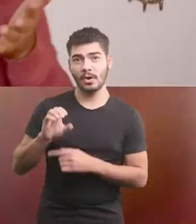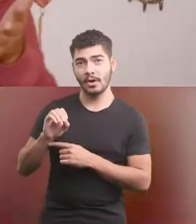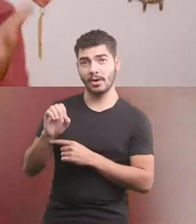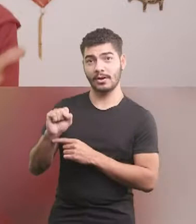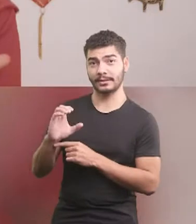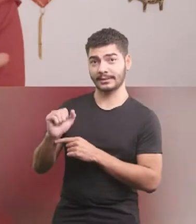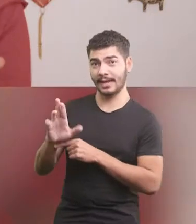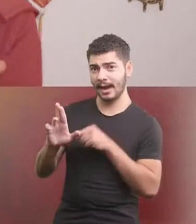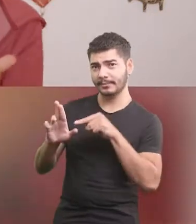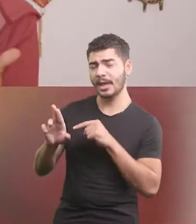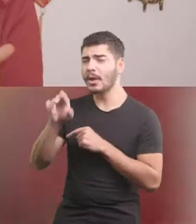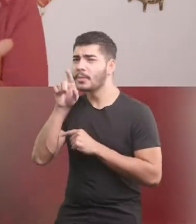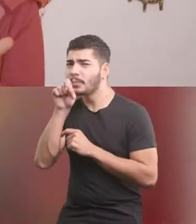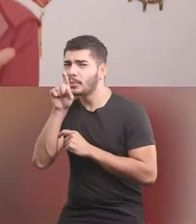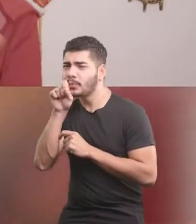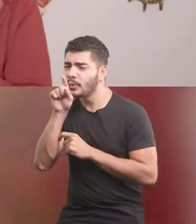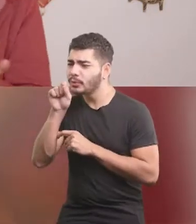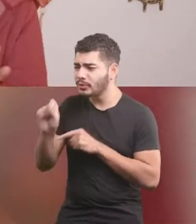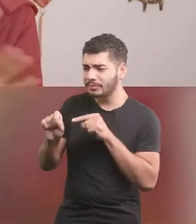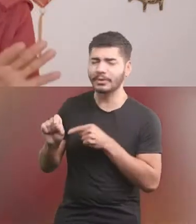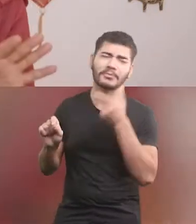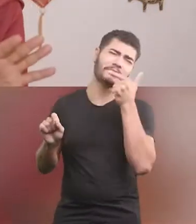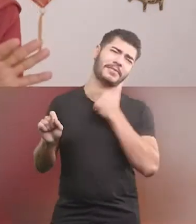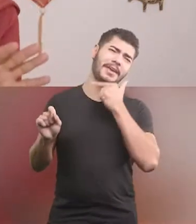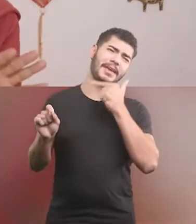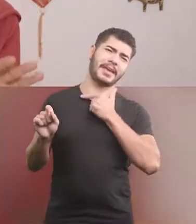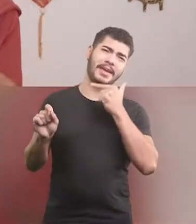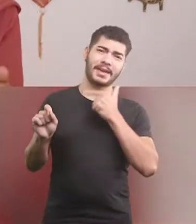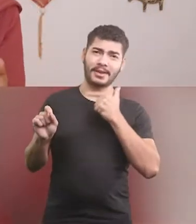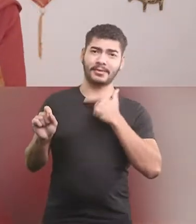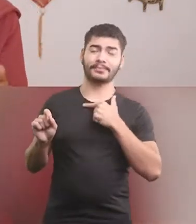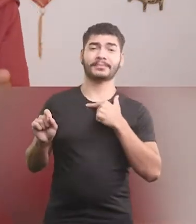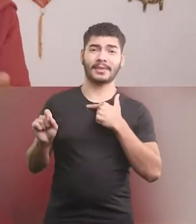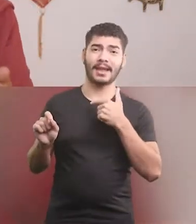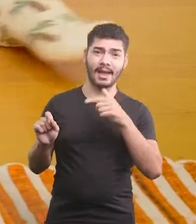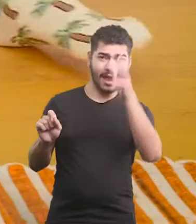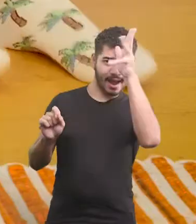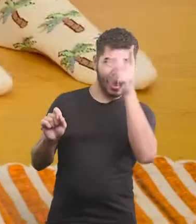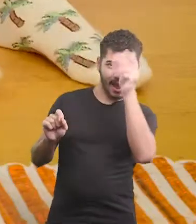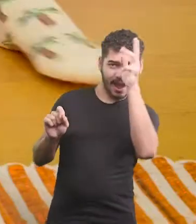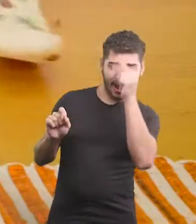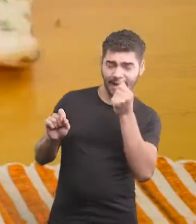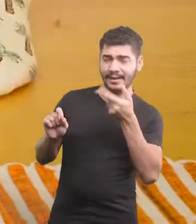Oscar era um pintinho, muito do feinho, e filho da galinha Quá.